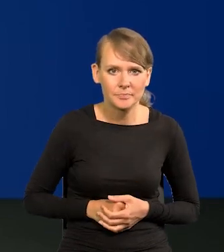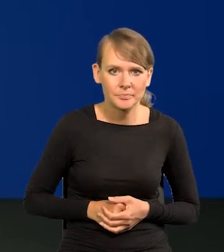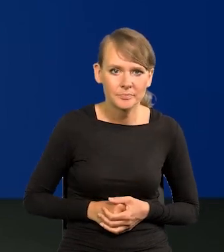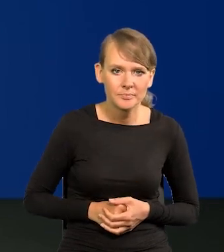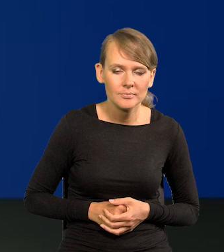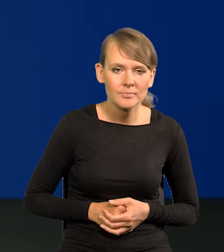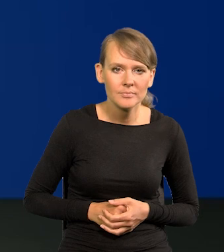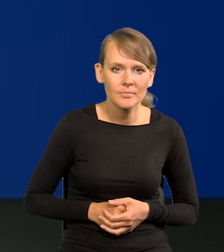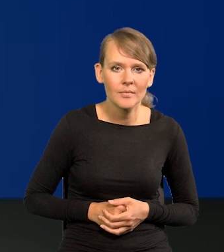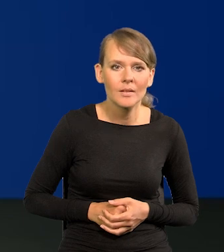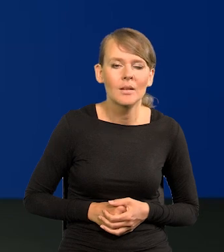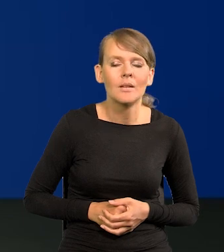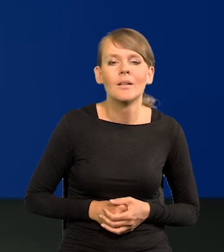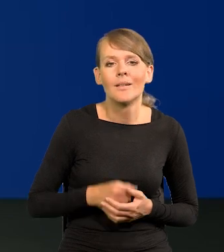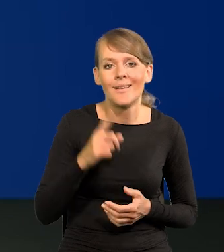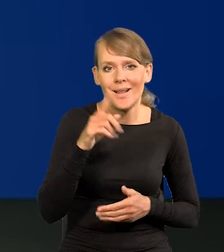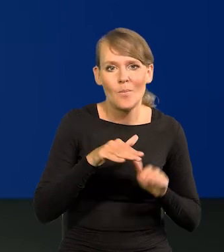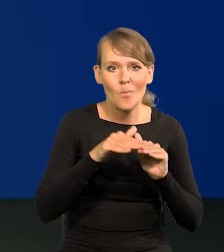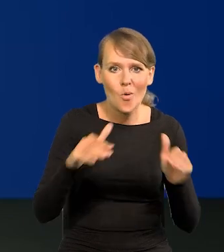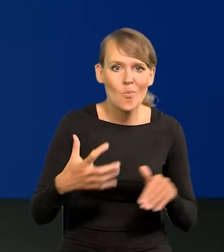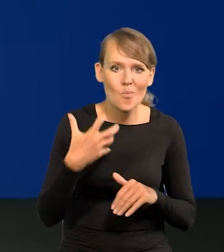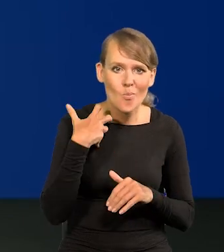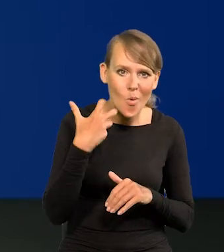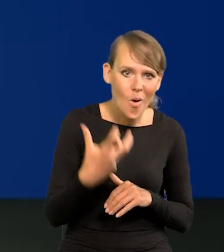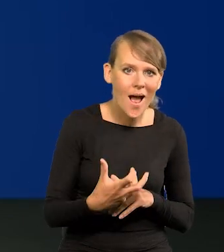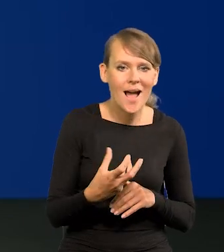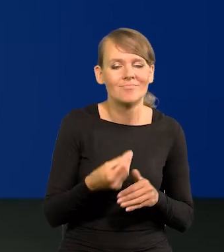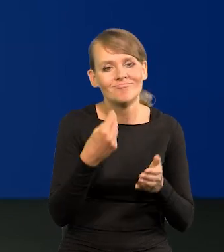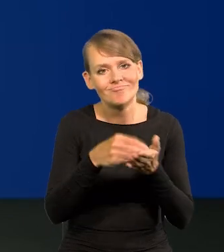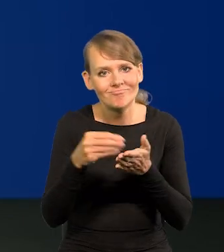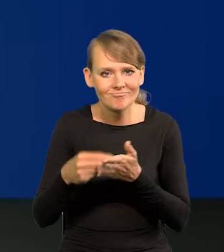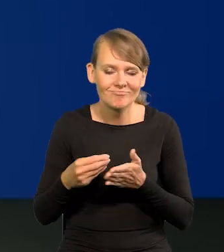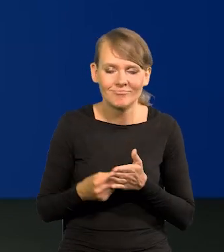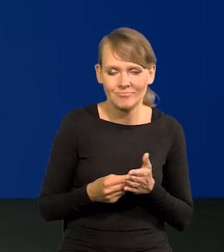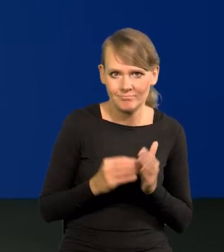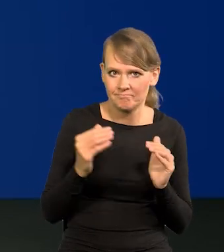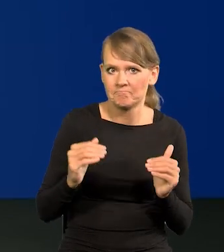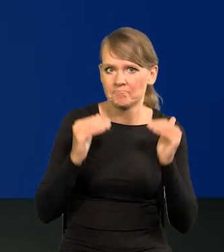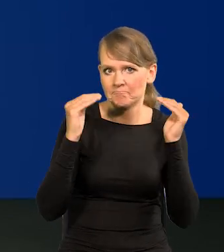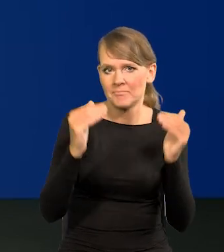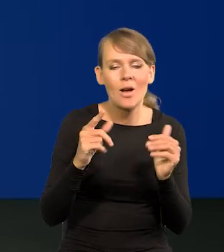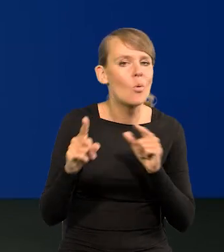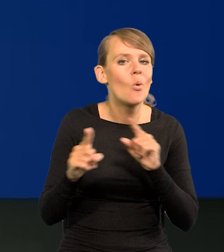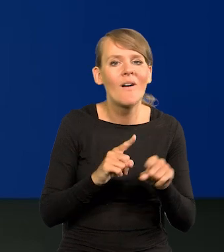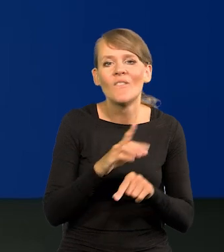Ale poziom bogactwa, konsumpcji jest oczywiście wysoki. Nie oznacza to, że każda polska rodzina